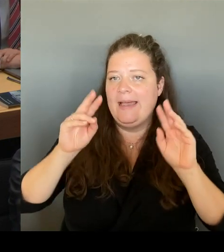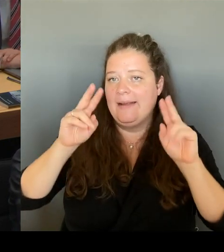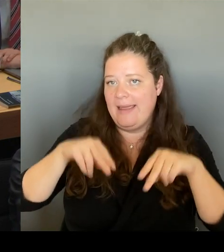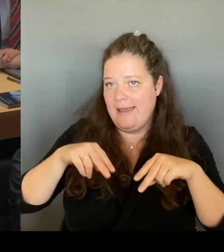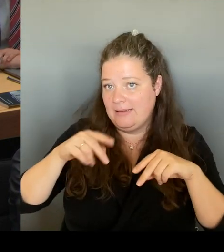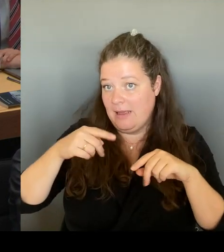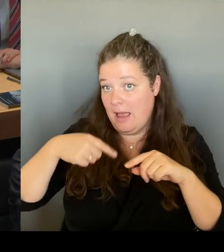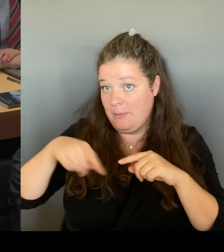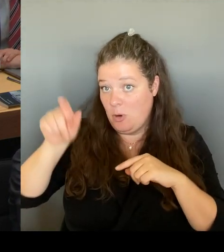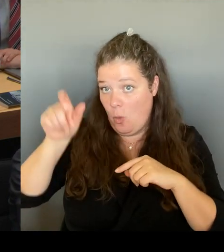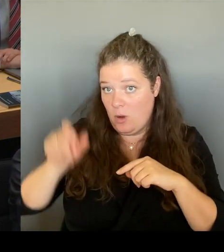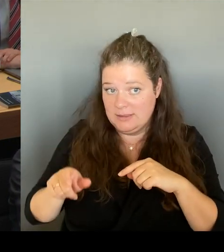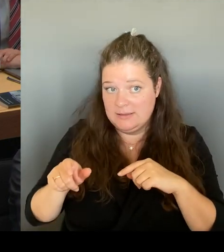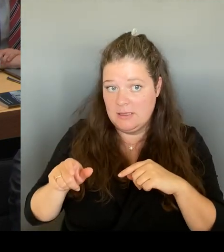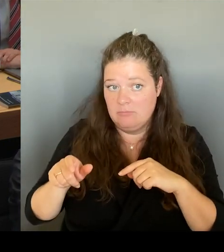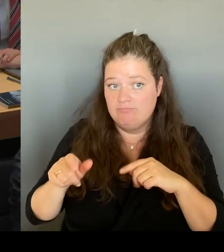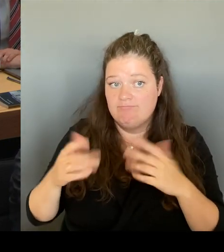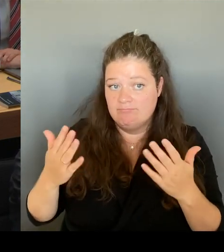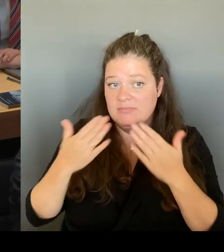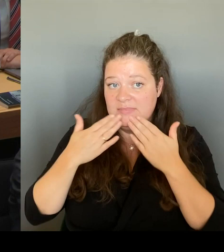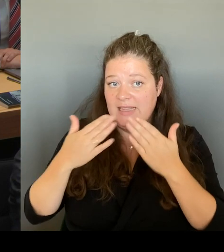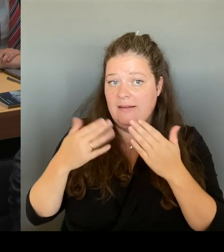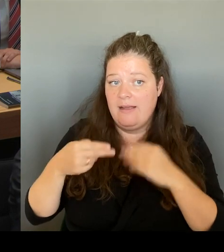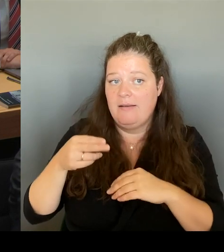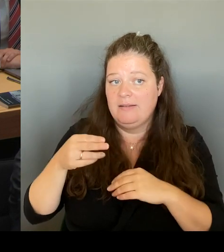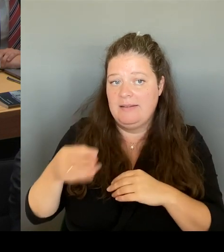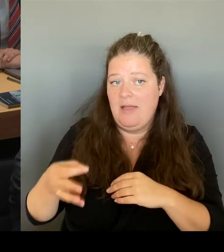gekommen ist, da haben wir uns von der Senatsverwaltung